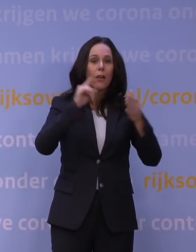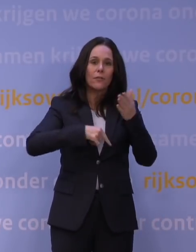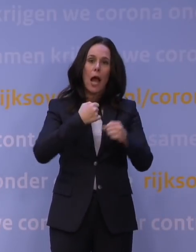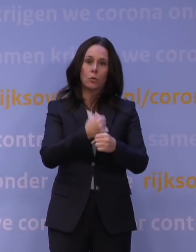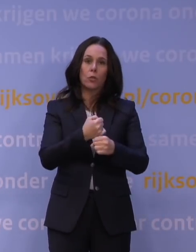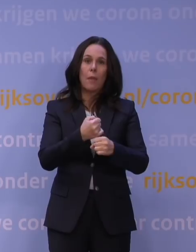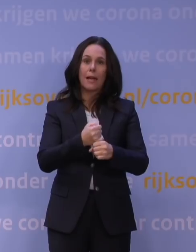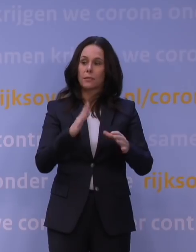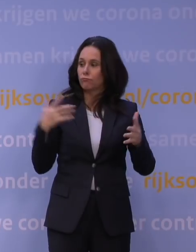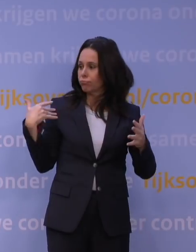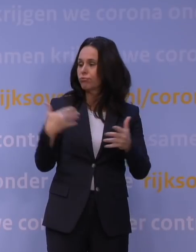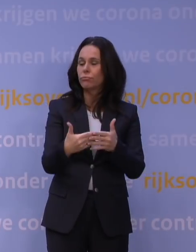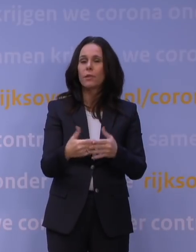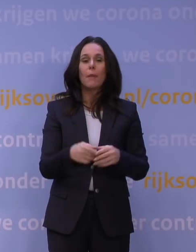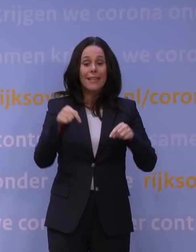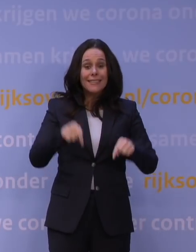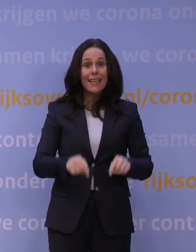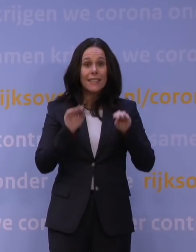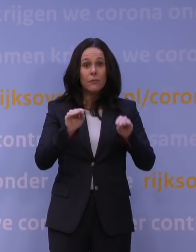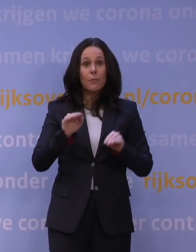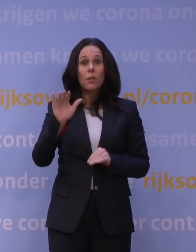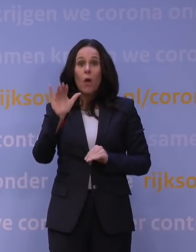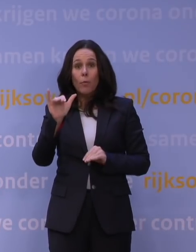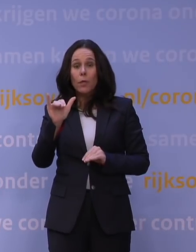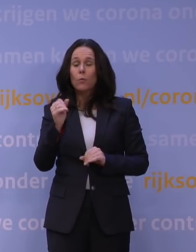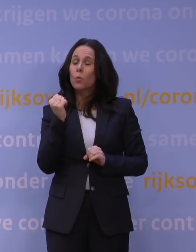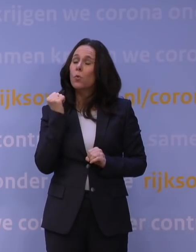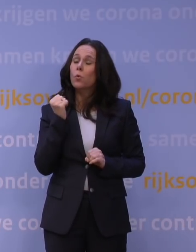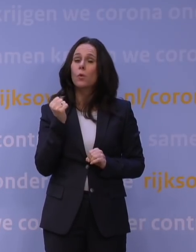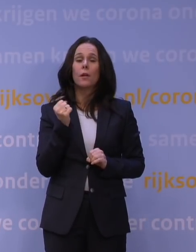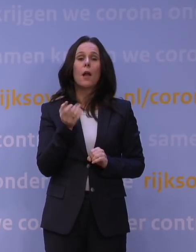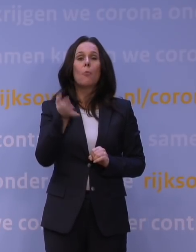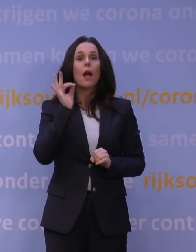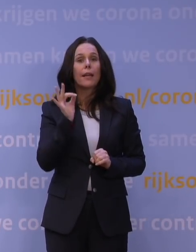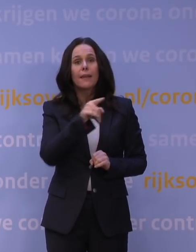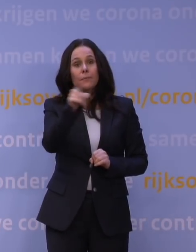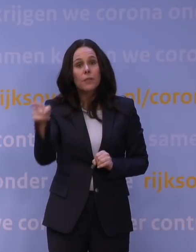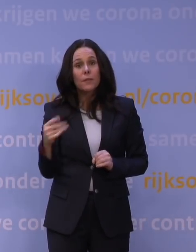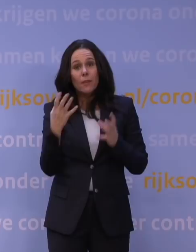maar deze informatie over omikron is zeer alarmerend. Als mensen dan precies willen weten vanavond, van de wetenschap,